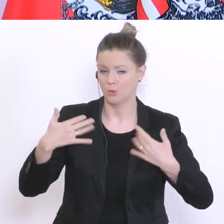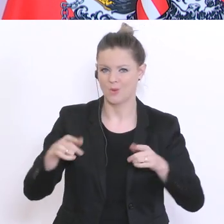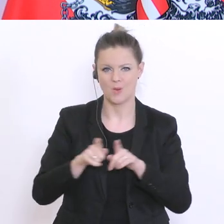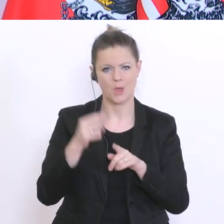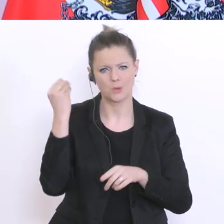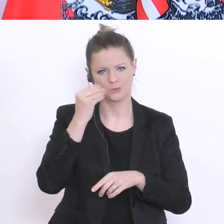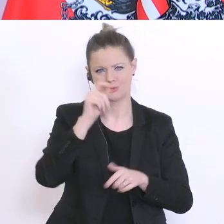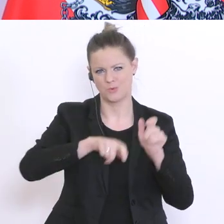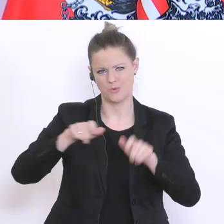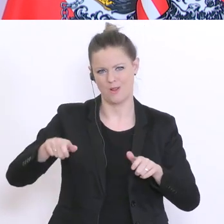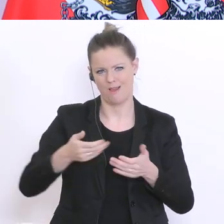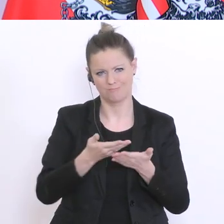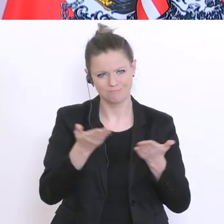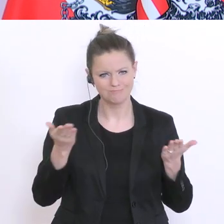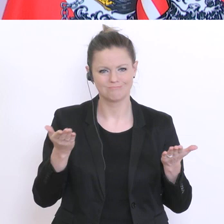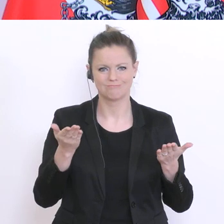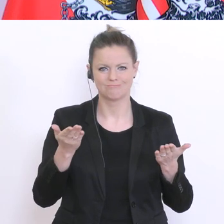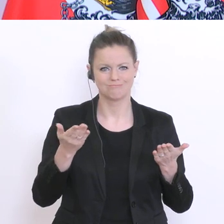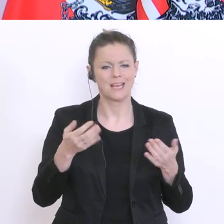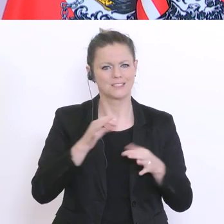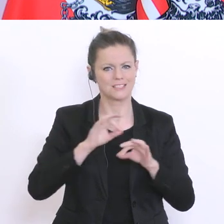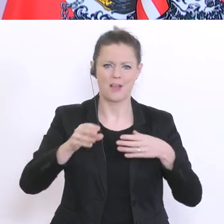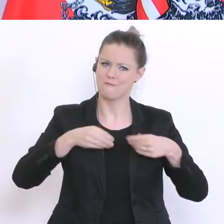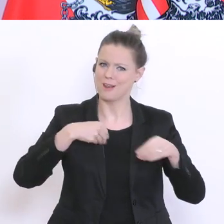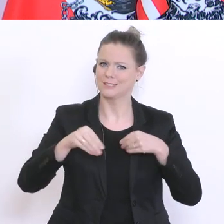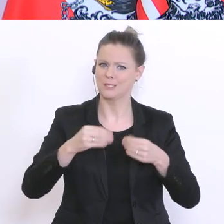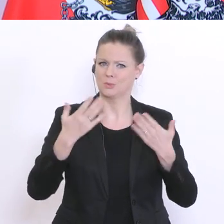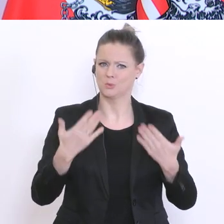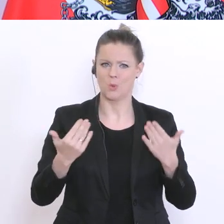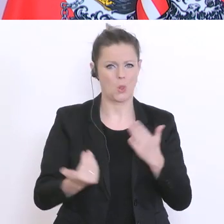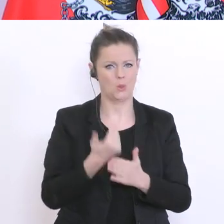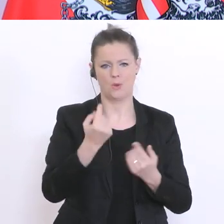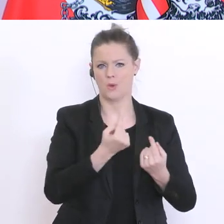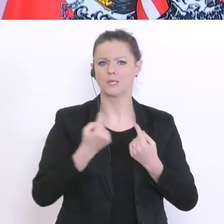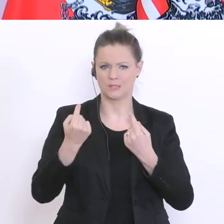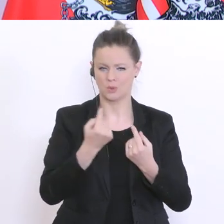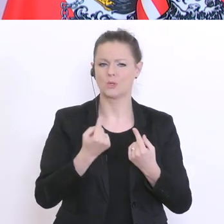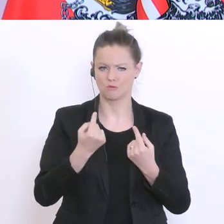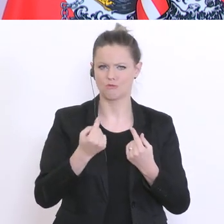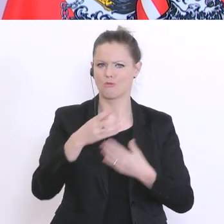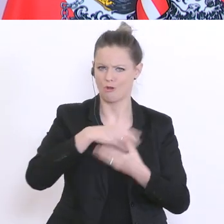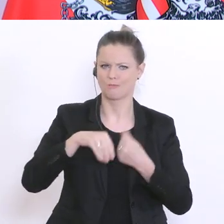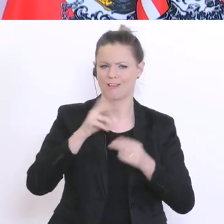Schülerinnen die Flexibilität zeigen, sich mit der neuen Situation auseinanderzusetzen. Dankeschön.